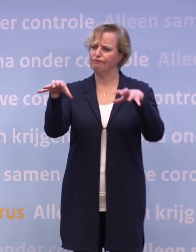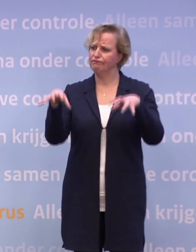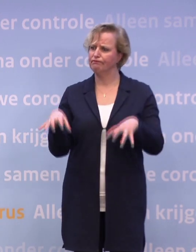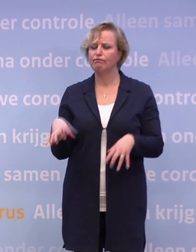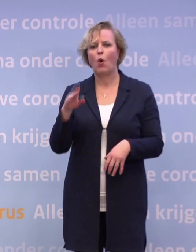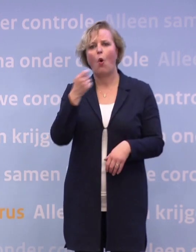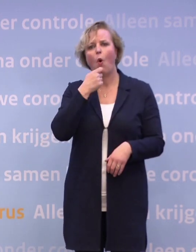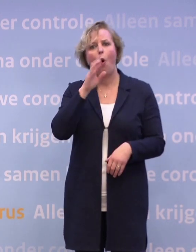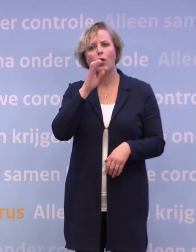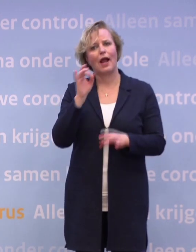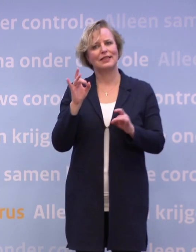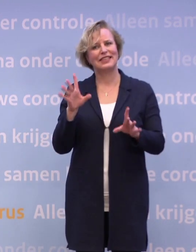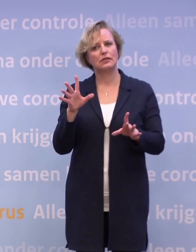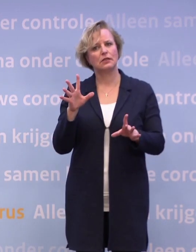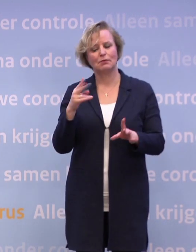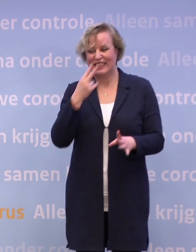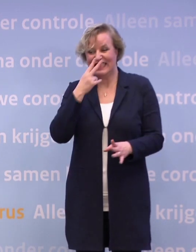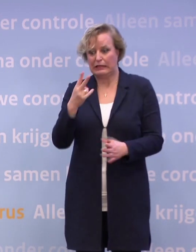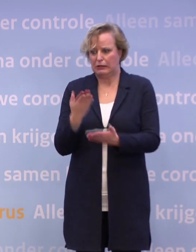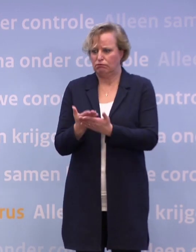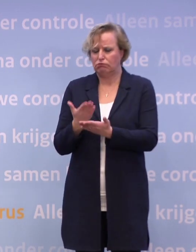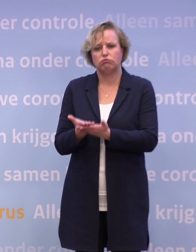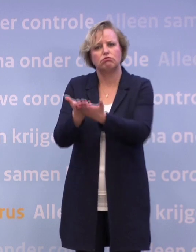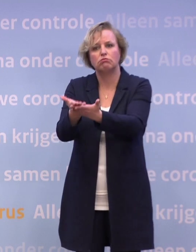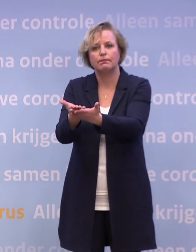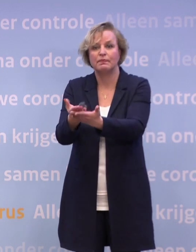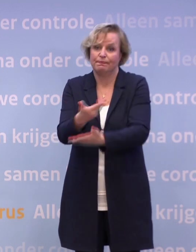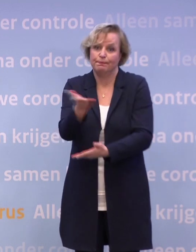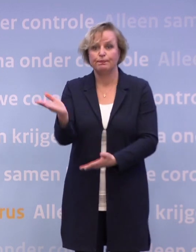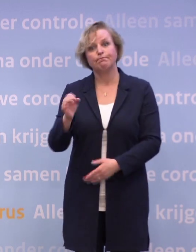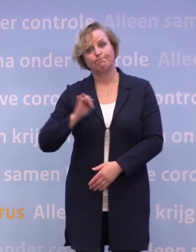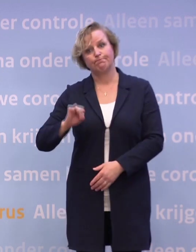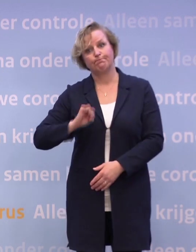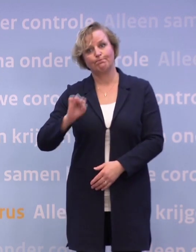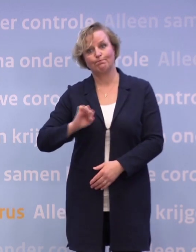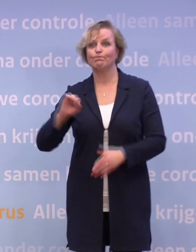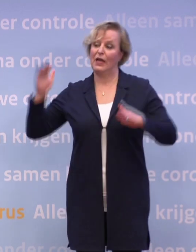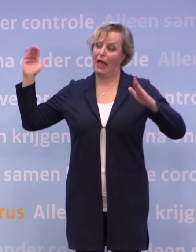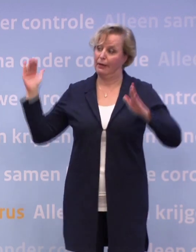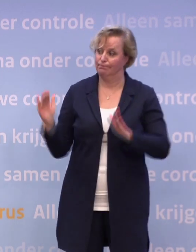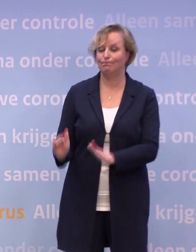Er wordt geen enkel perspectief geboden behalve dat ze zeggen... ...we moeten wachten tot we terug zijn bij tien ic-opnames.